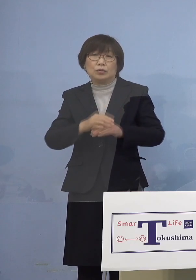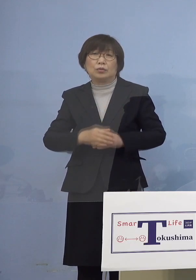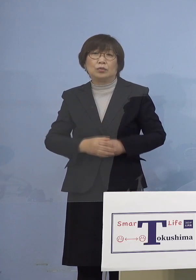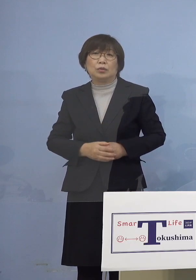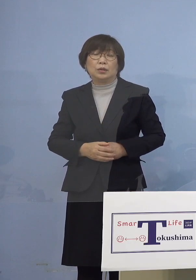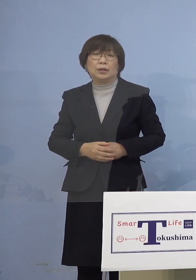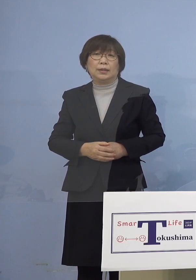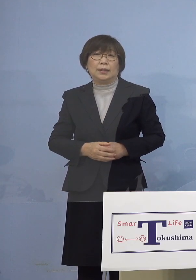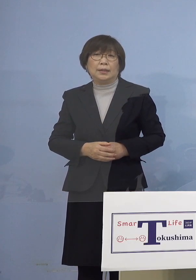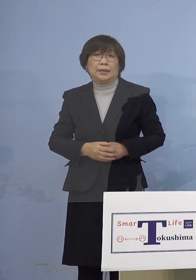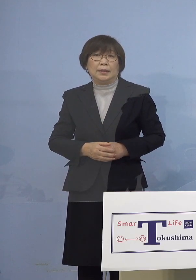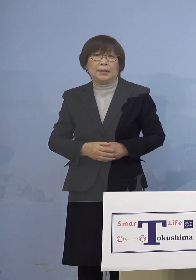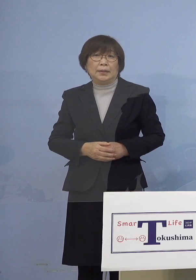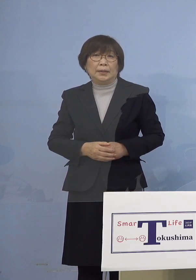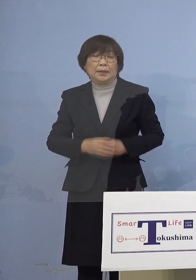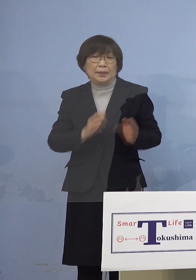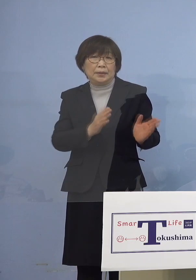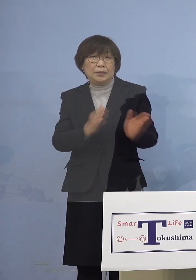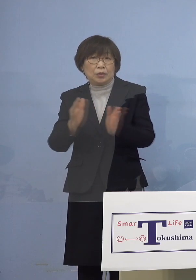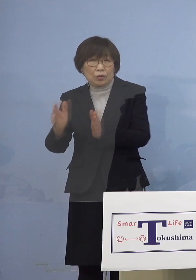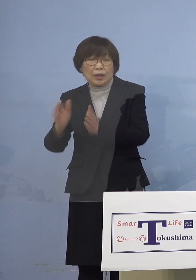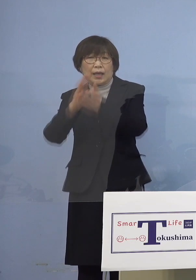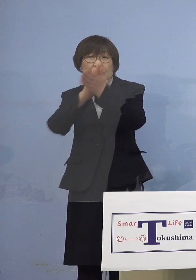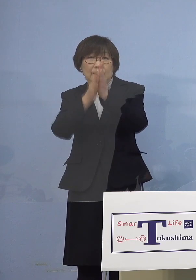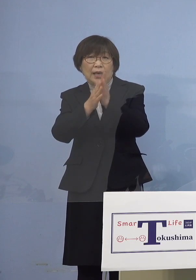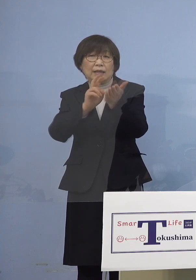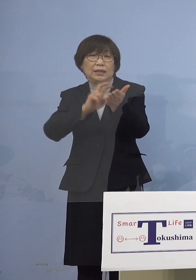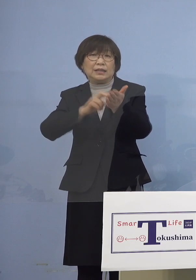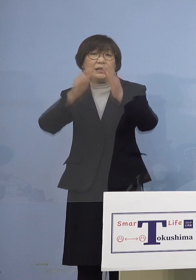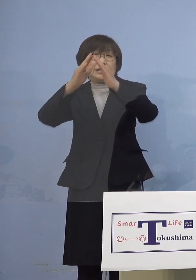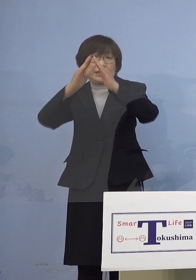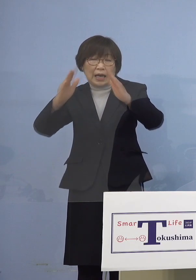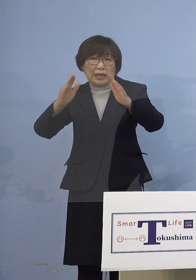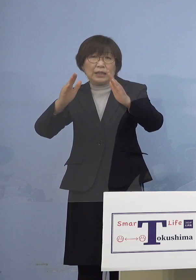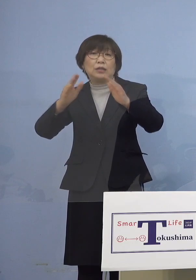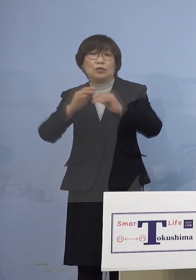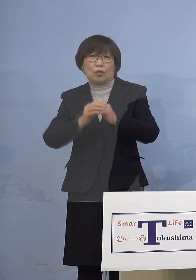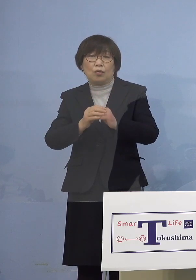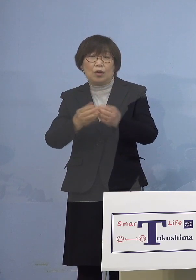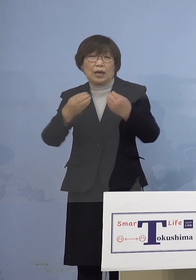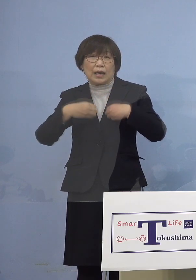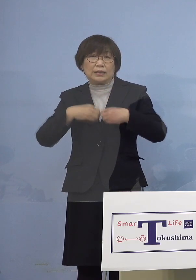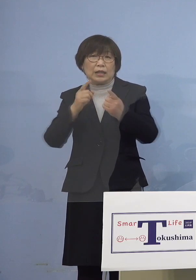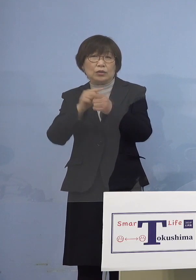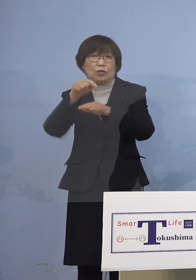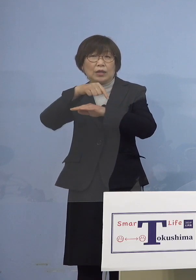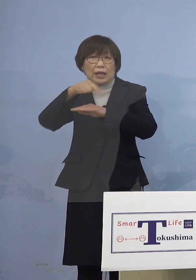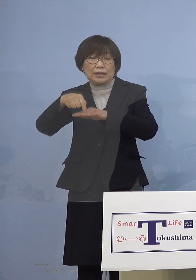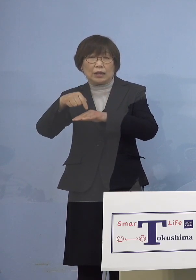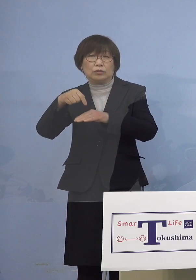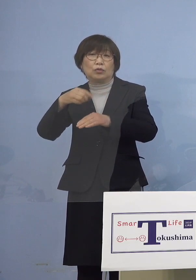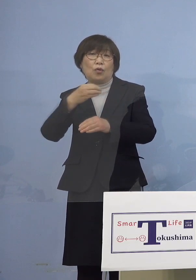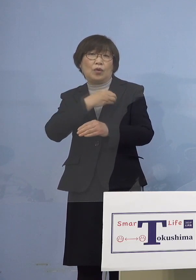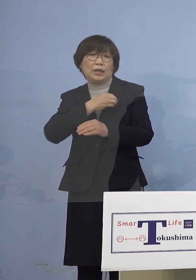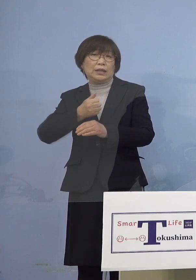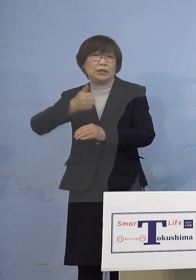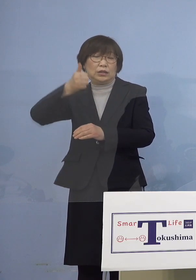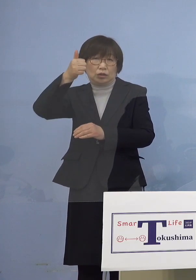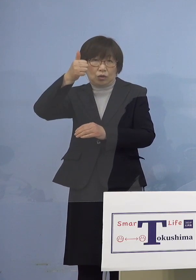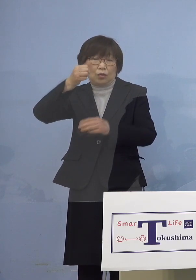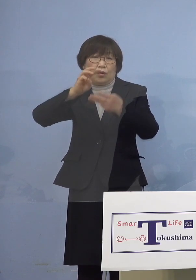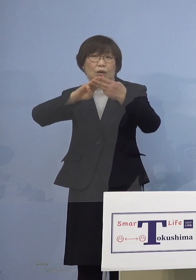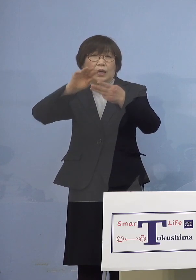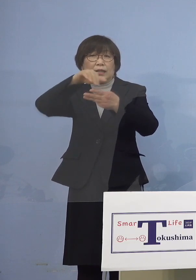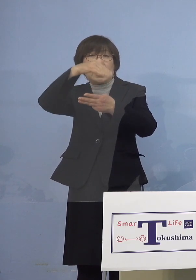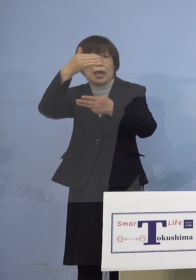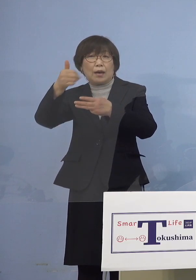そこで県医師会の感染症対策委員会 委員長でもあります田山正伸先生の方から